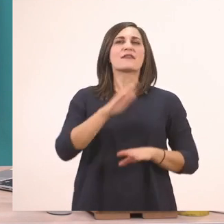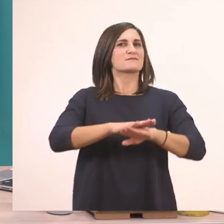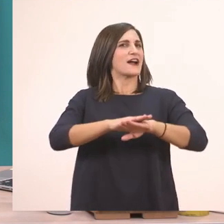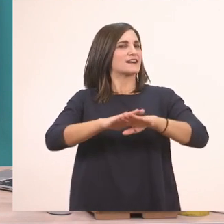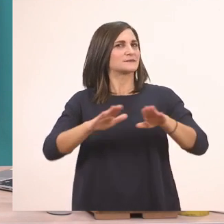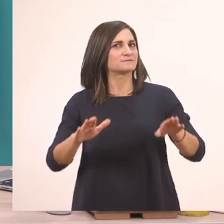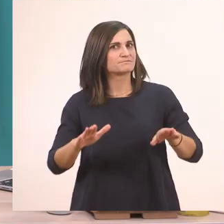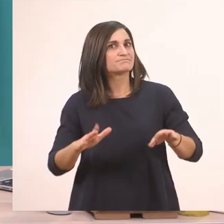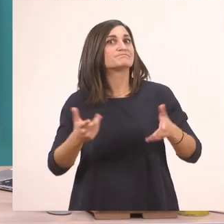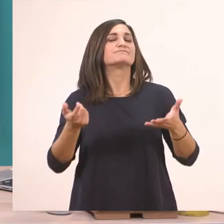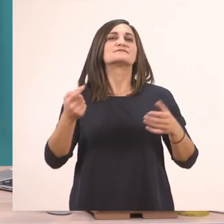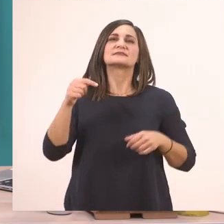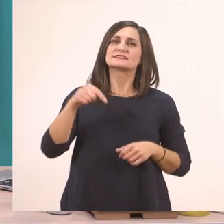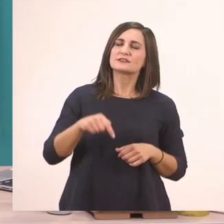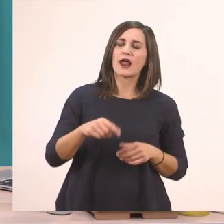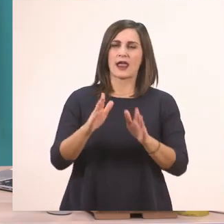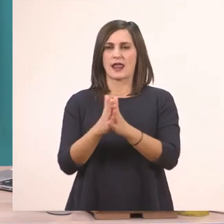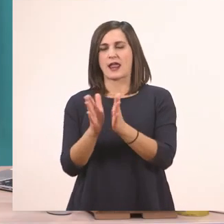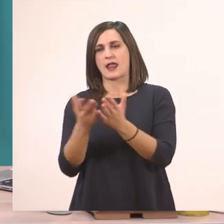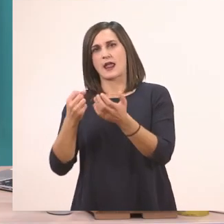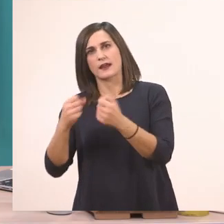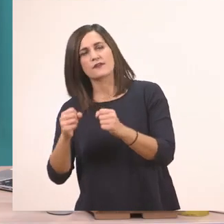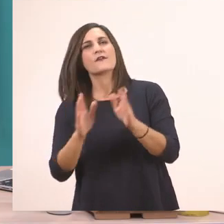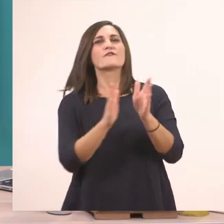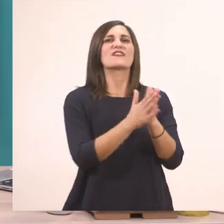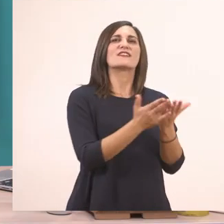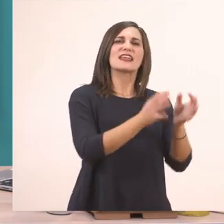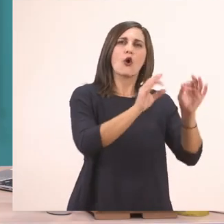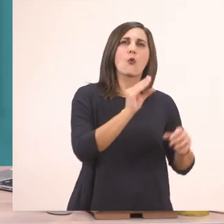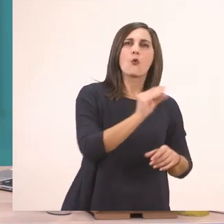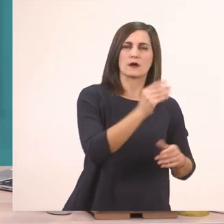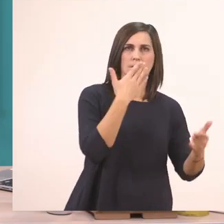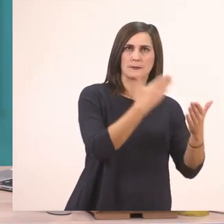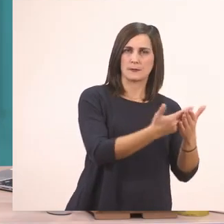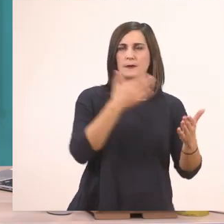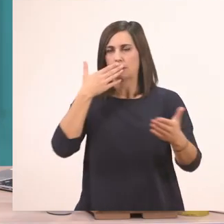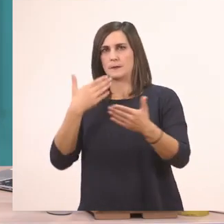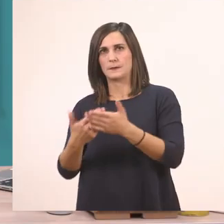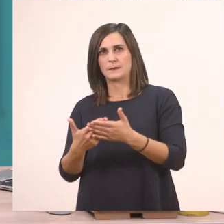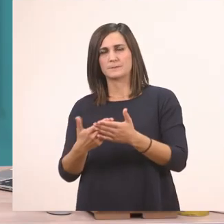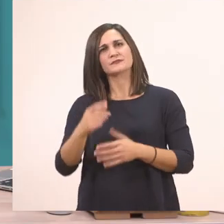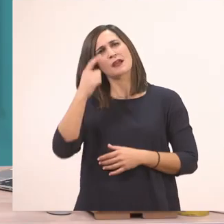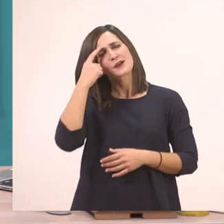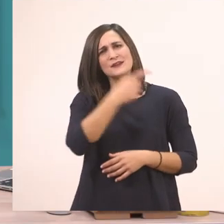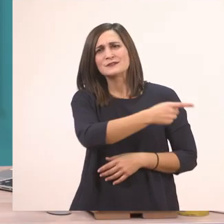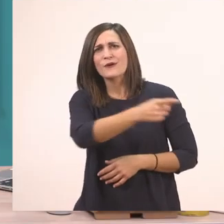Και τώρα που τελείωσε και το εργασιών, τελειώσαμε και το βιβλίο, φτάσαμε στο τέλος. Νομίζω ότι τα πήγατε θαυμάσια.